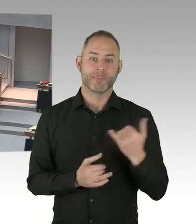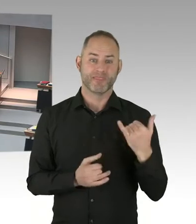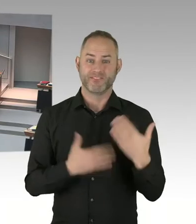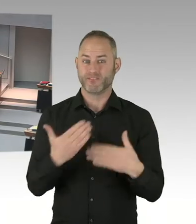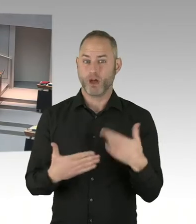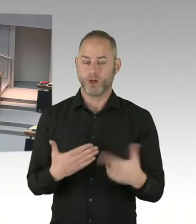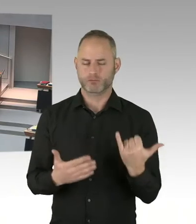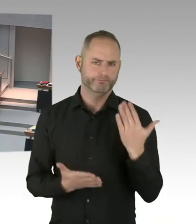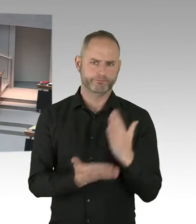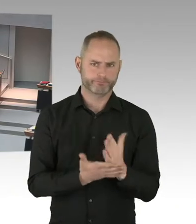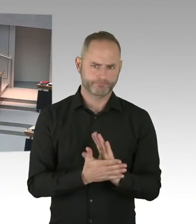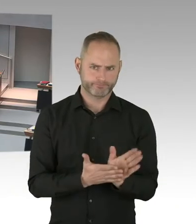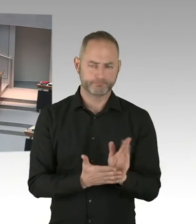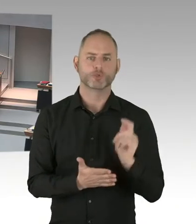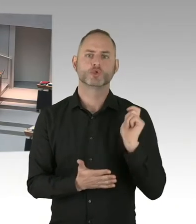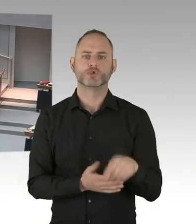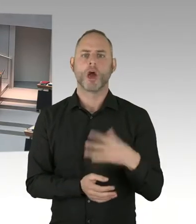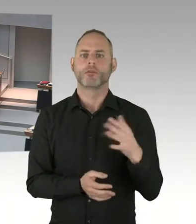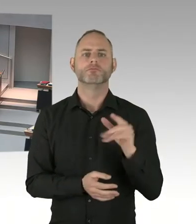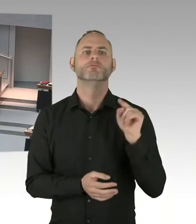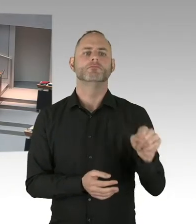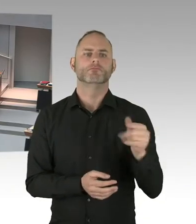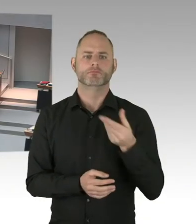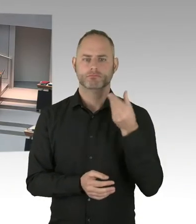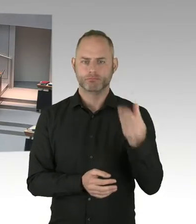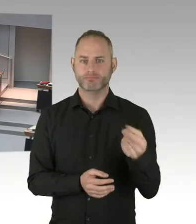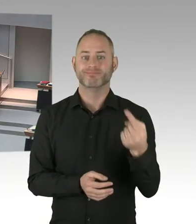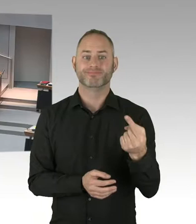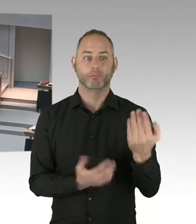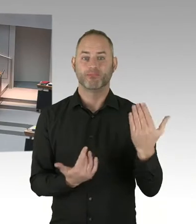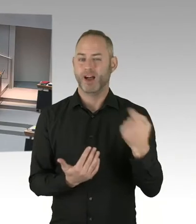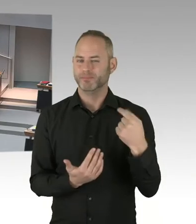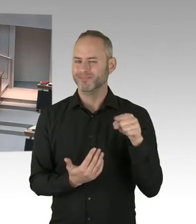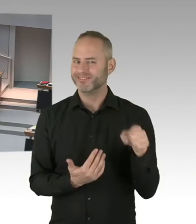Und ansonsten werden Sie immer diese Zeit, diese Überschneidungen haben, die Unterkunft ist fertig.